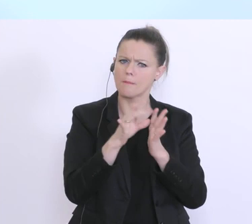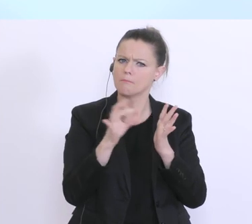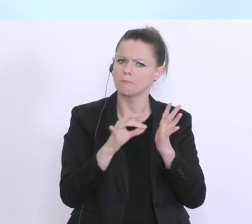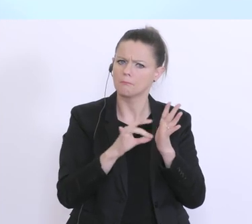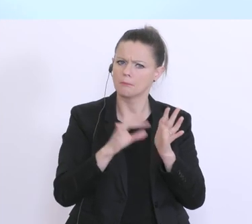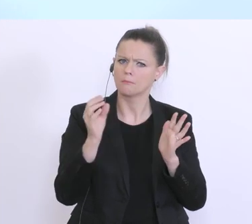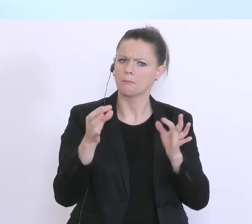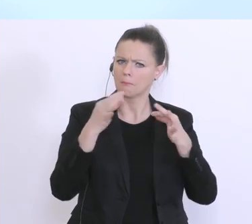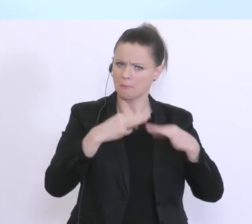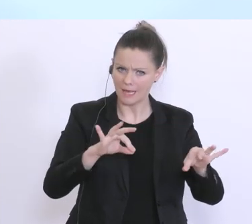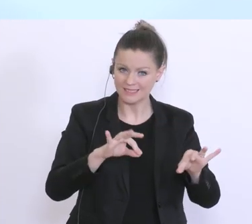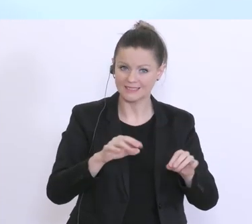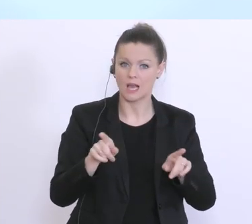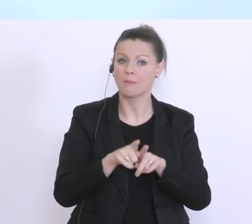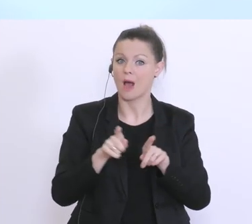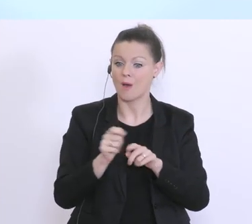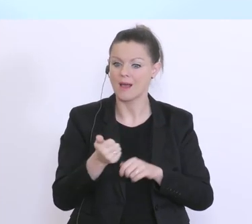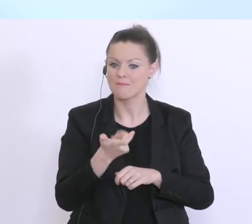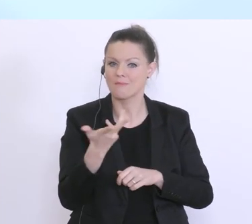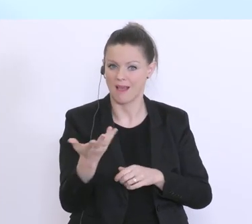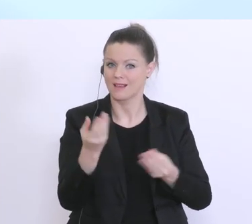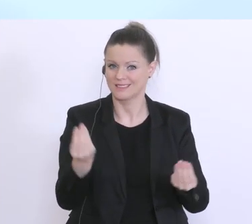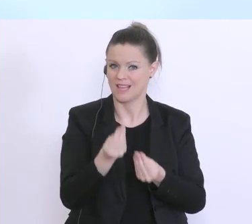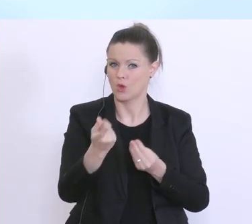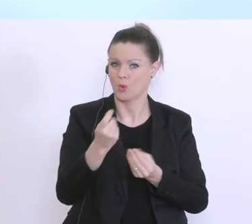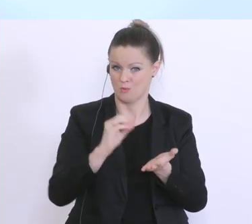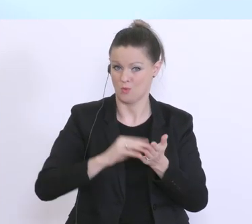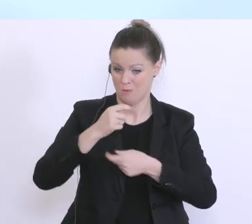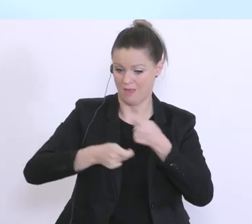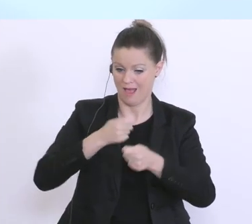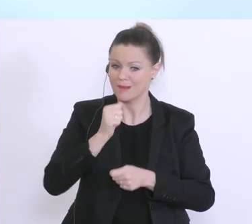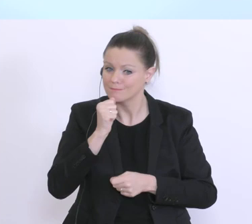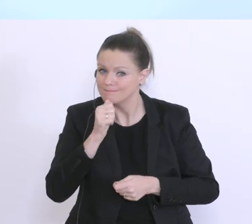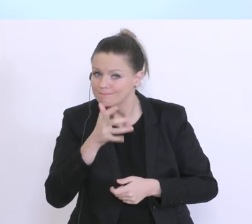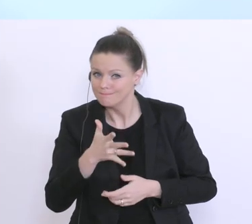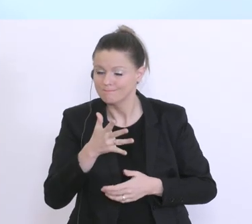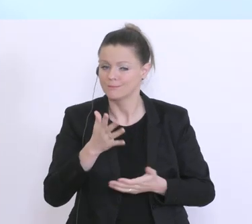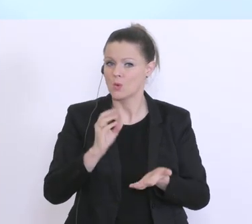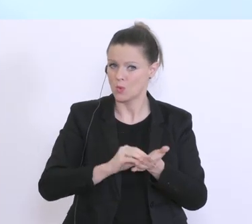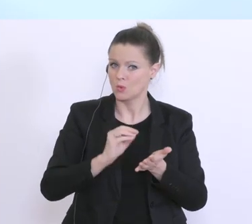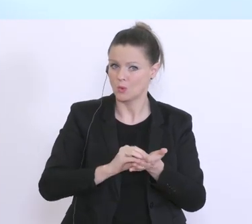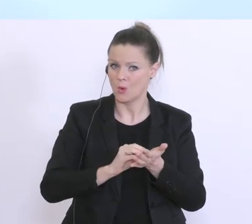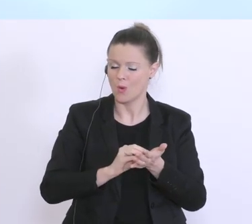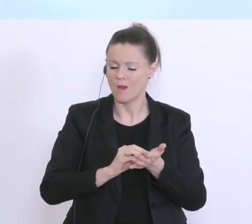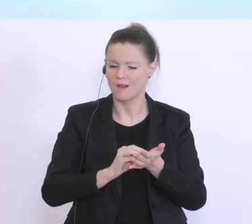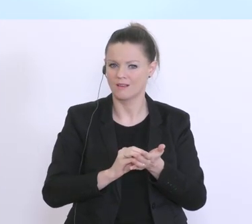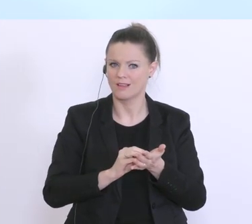mehrmals verkündet, werden in den nächsten Tagen eben noch ausgearbeitet und finalisiert. Und es